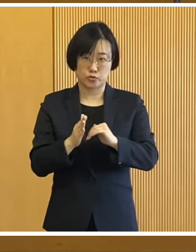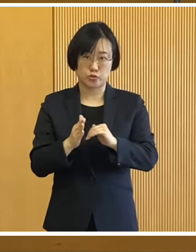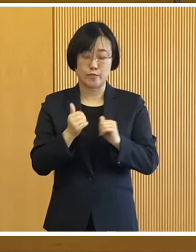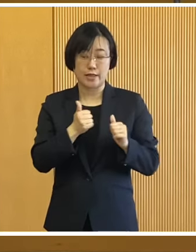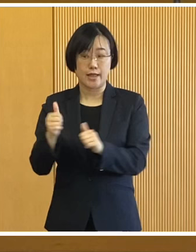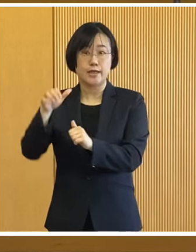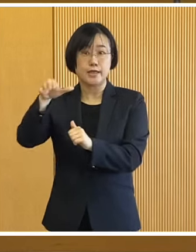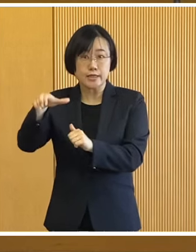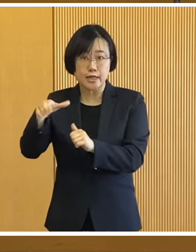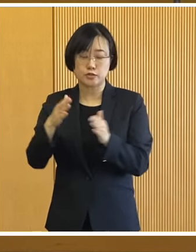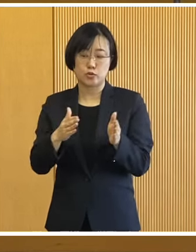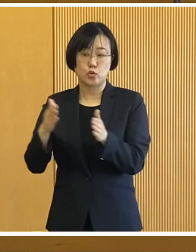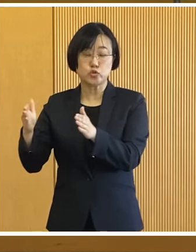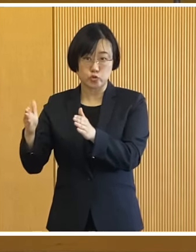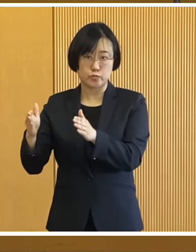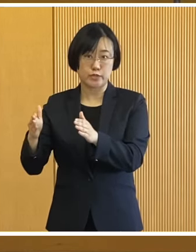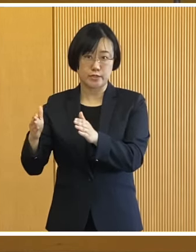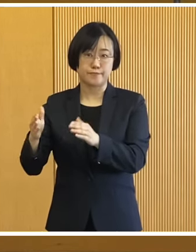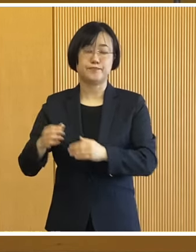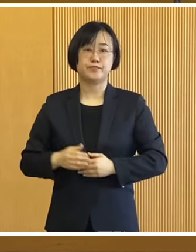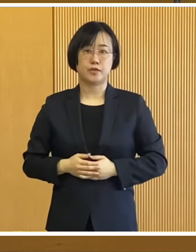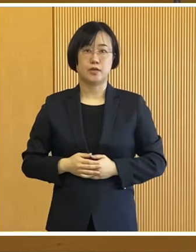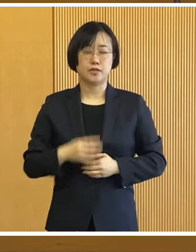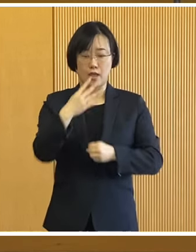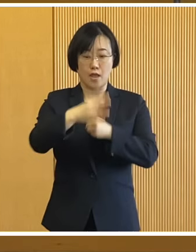避難所の設営訓練のほか